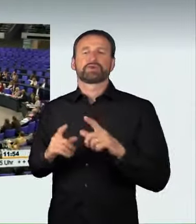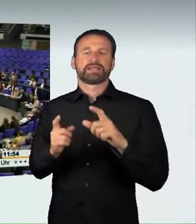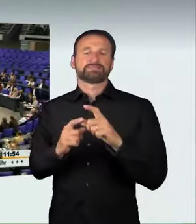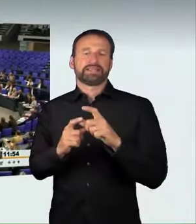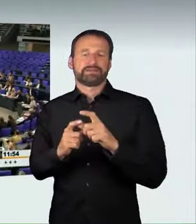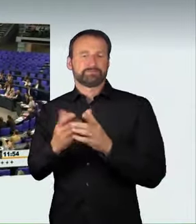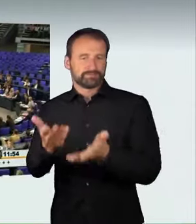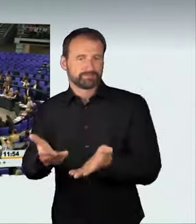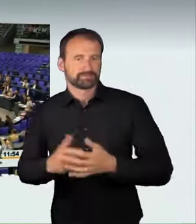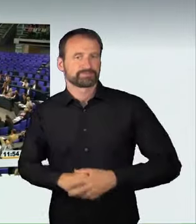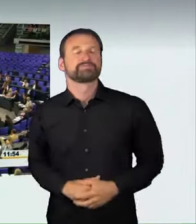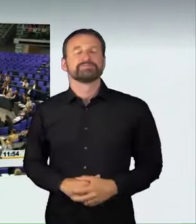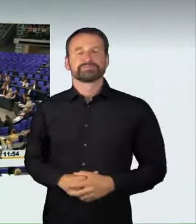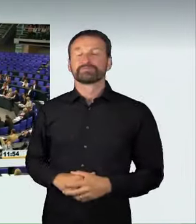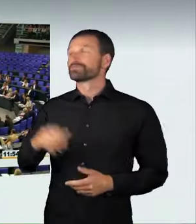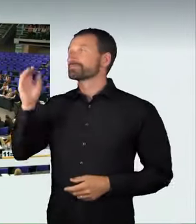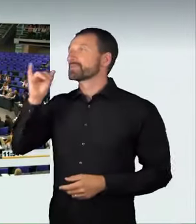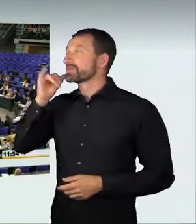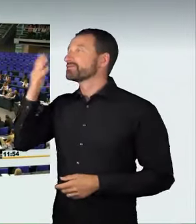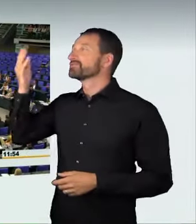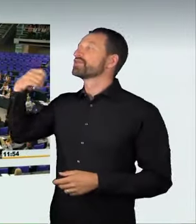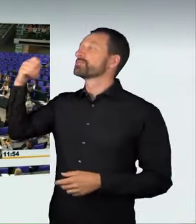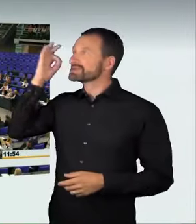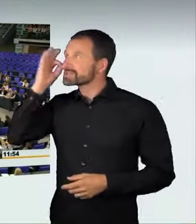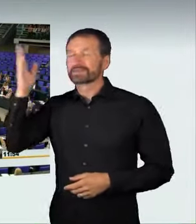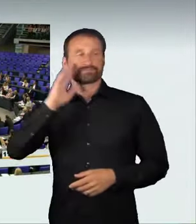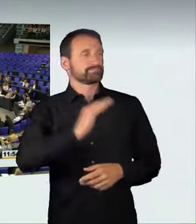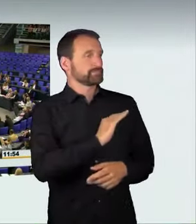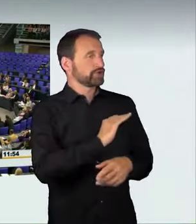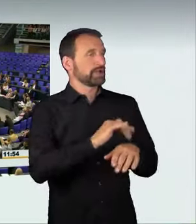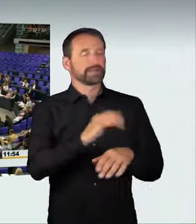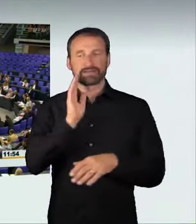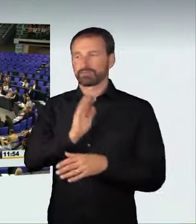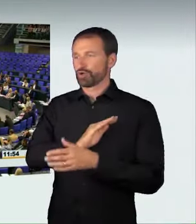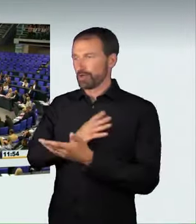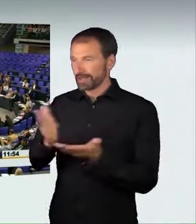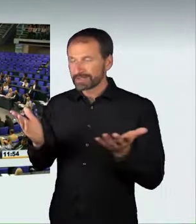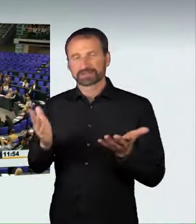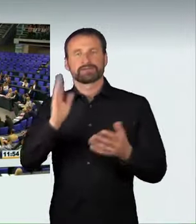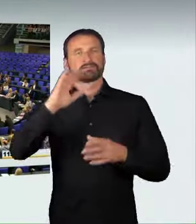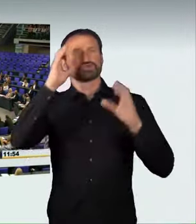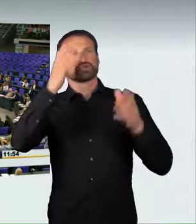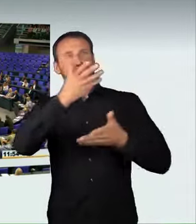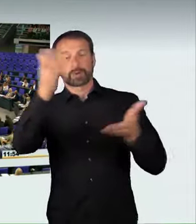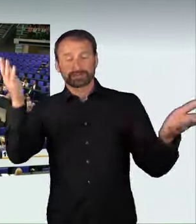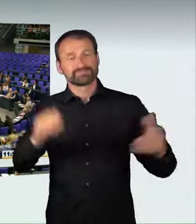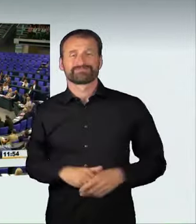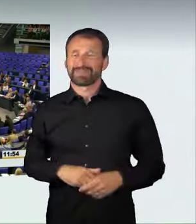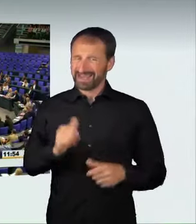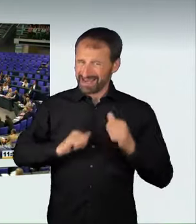immer häufiger schwere Verkehrsunfälle ereignet, weil verrückte Raser mitten in unseren Städten Autorennen veranstaltet